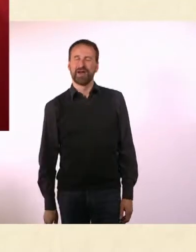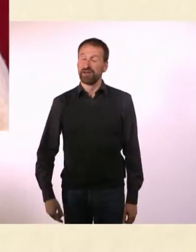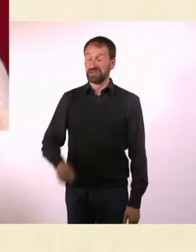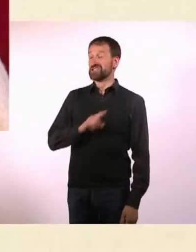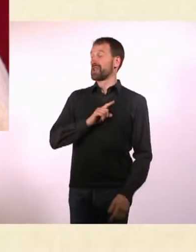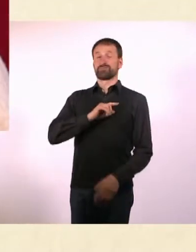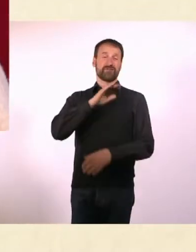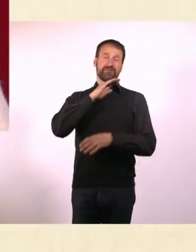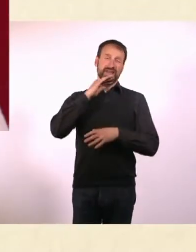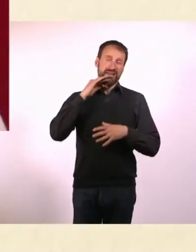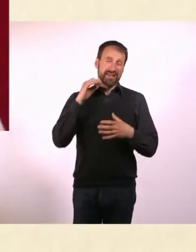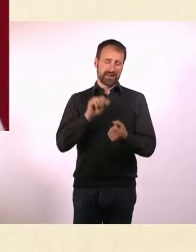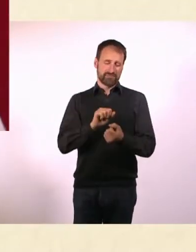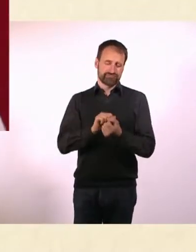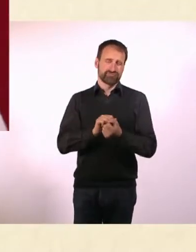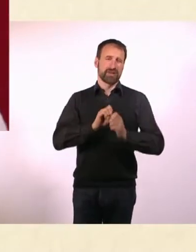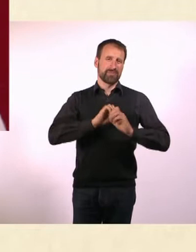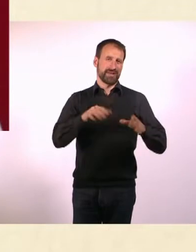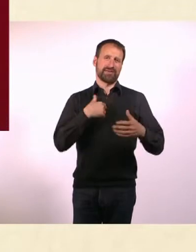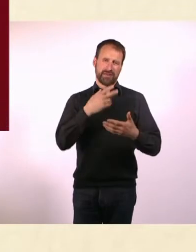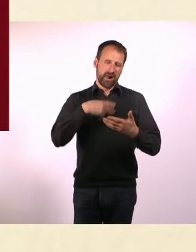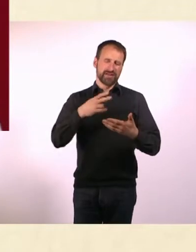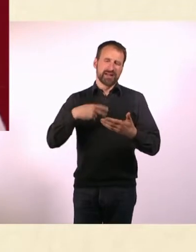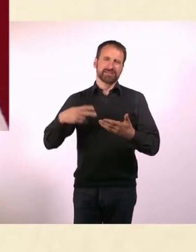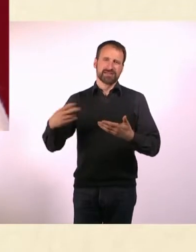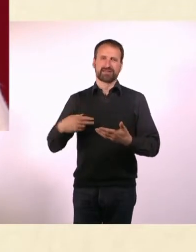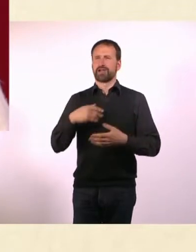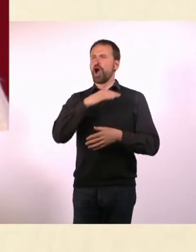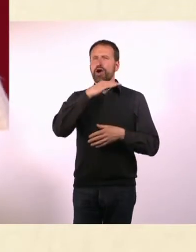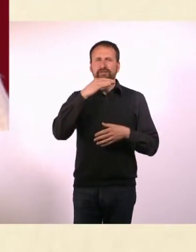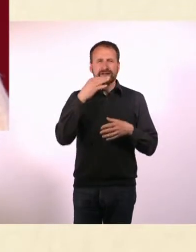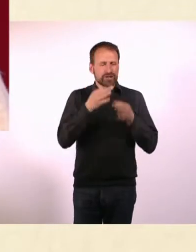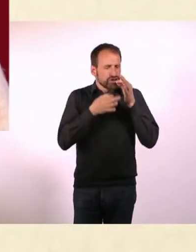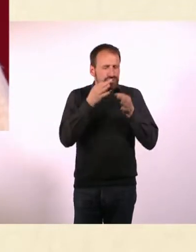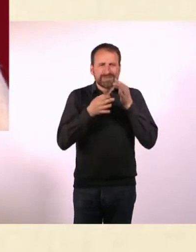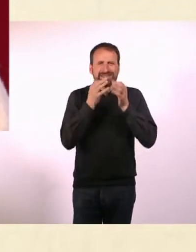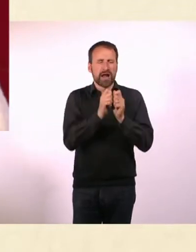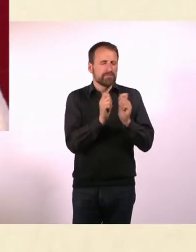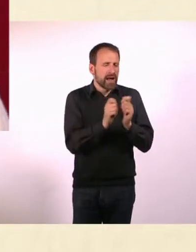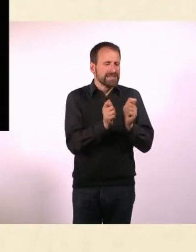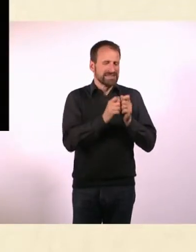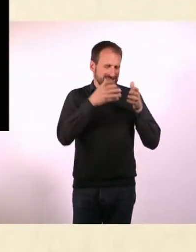Ich lese selber sehr viel Print und lese auch viele Sparten-Magazine, zu allen möglichen Dingen, die mich interessieren.